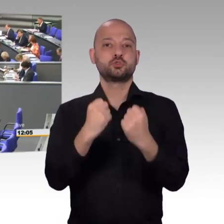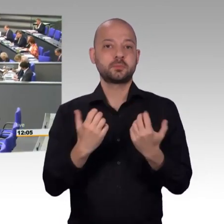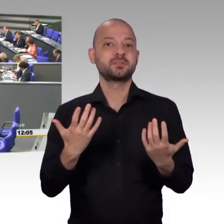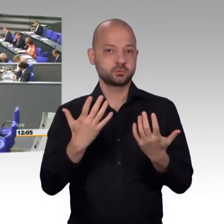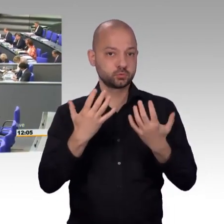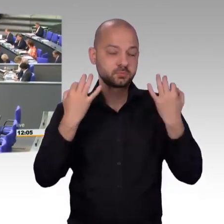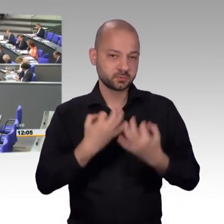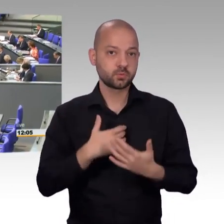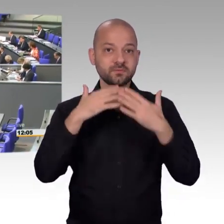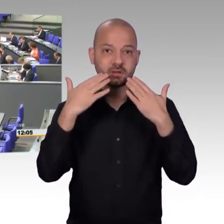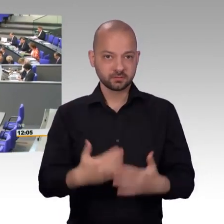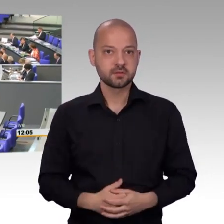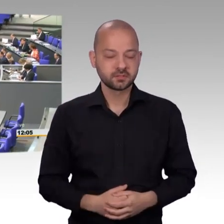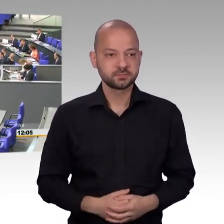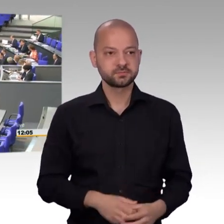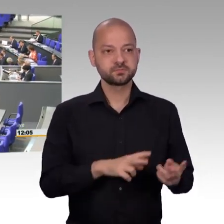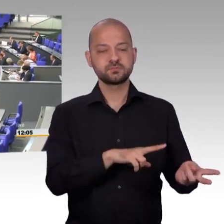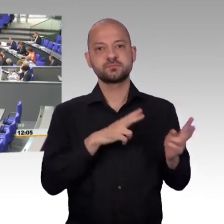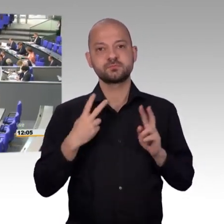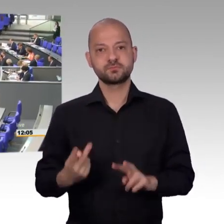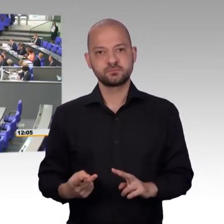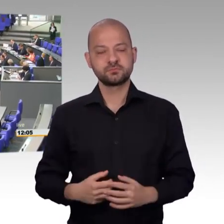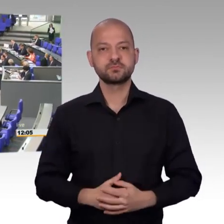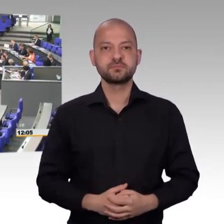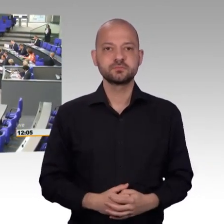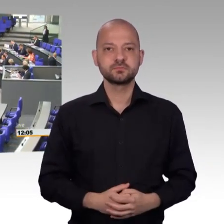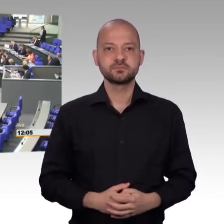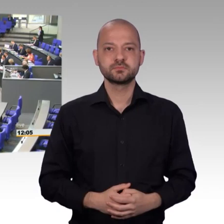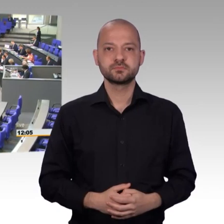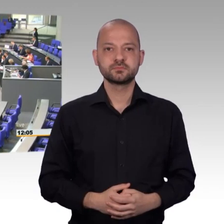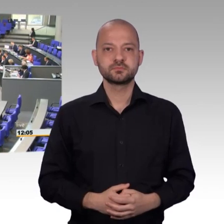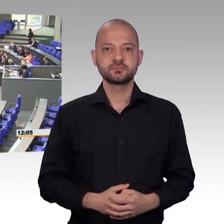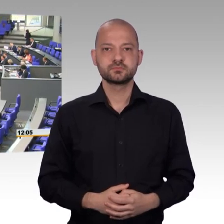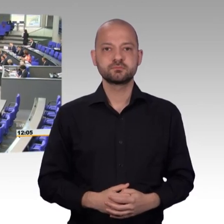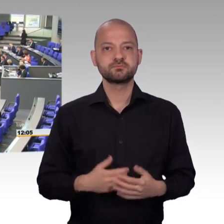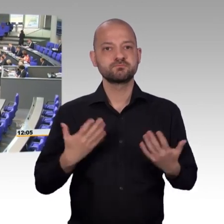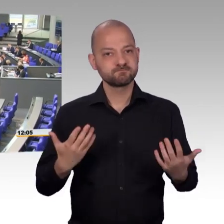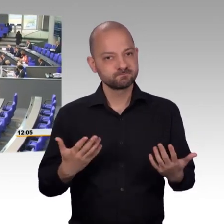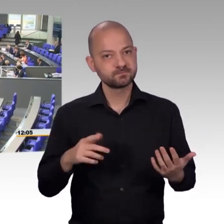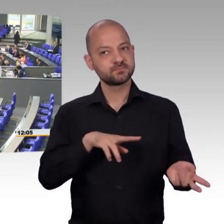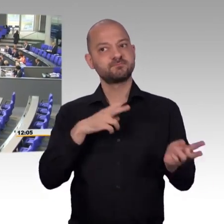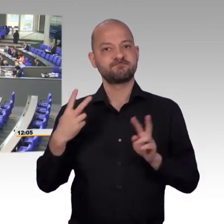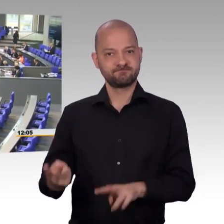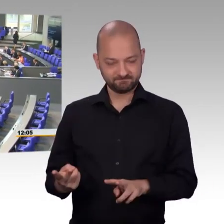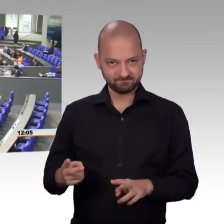[Sprecherwechsel] Ja, sehr geehrter Herr Präsident, sehr geehrte Damen und Herren, liebe Kolleginnen, liebe Kollegen liebe Mitarbeiterinnen und Mitarbeiter im Petitionsausschuss,